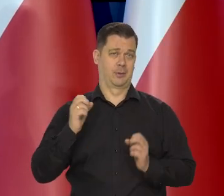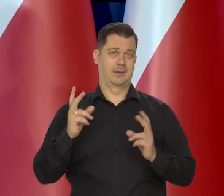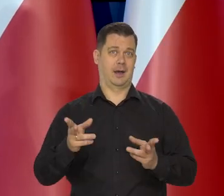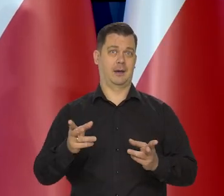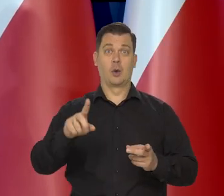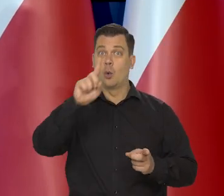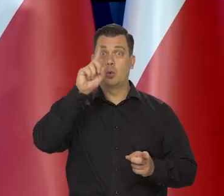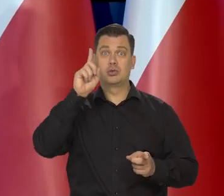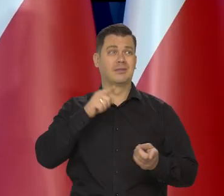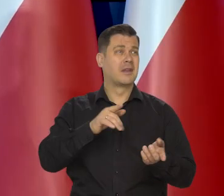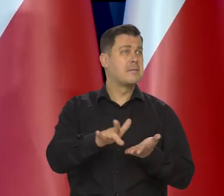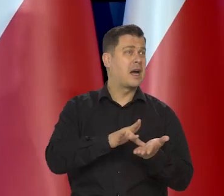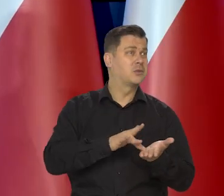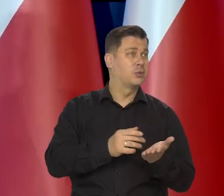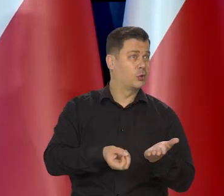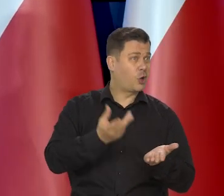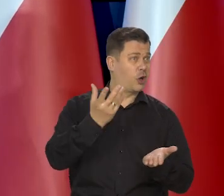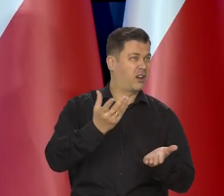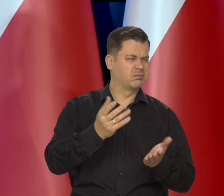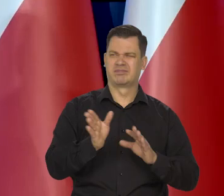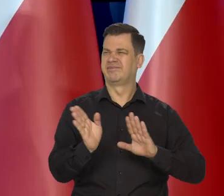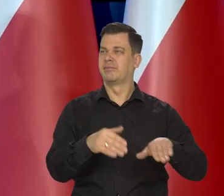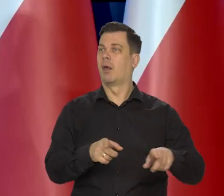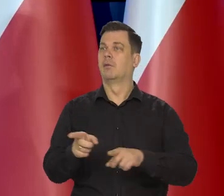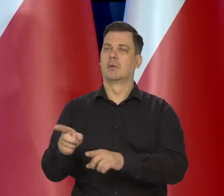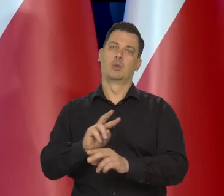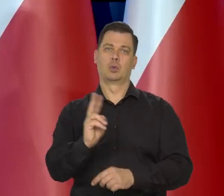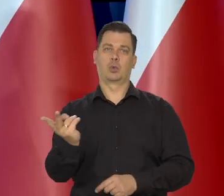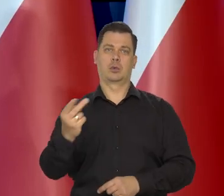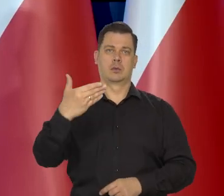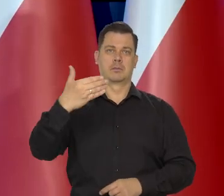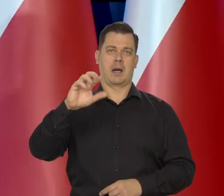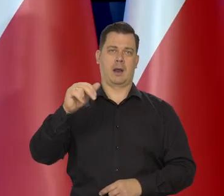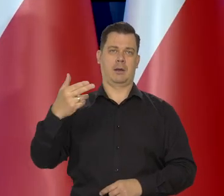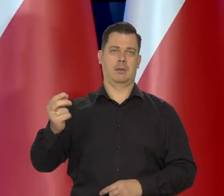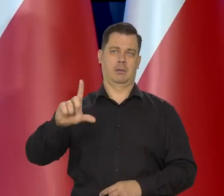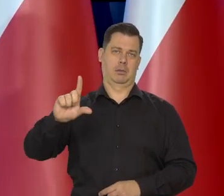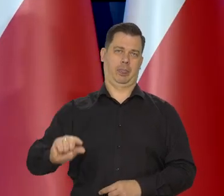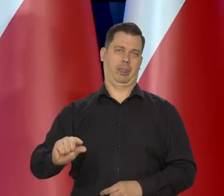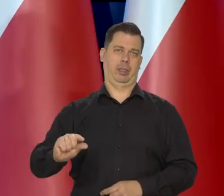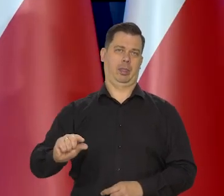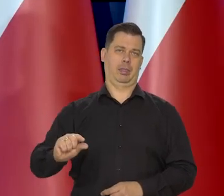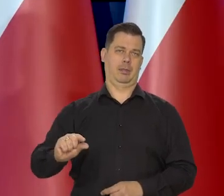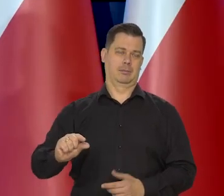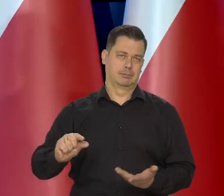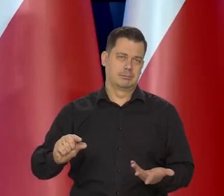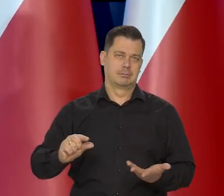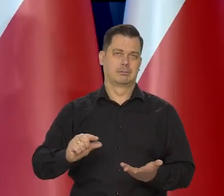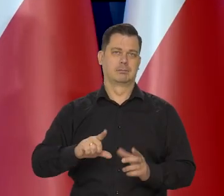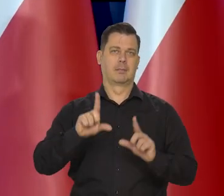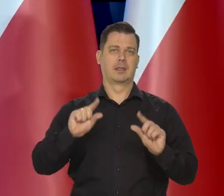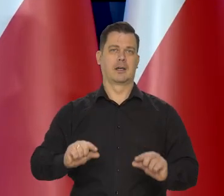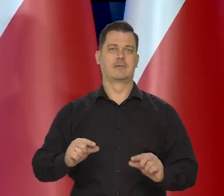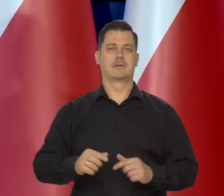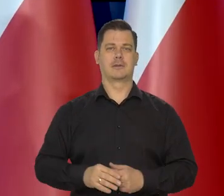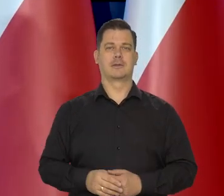Ludzie błyskawicznie zastąpili drogie masło tańszym zamiennikiem w postaci masła roślinnego.